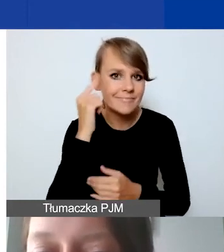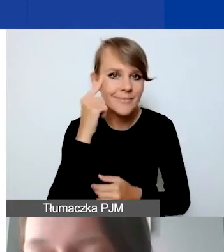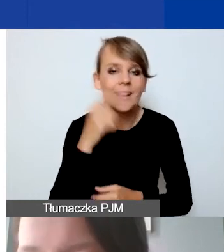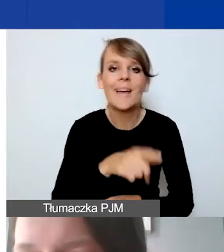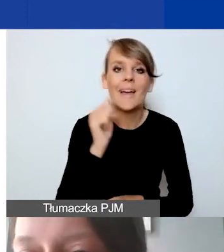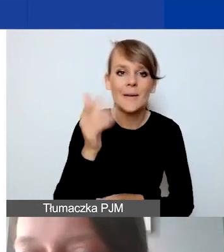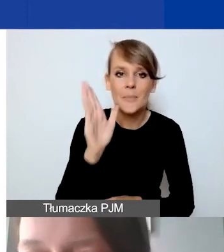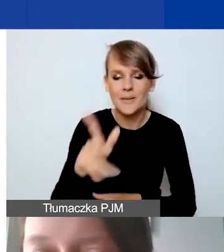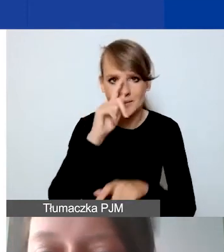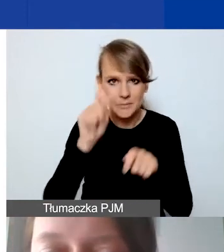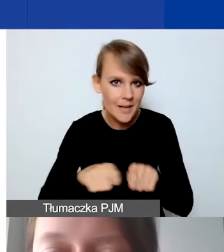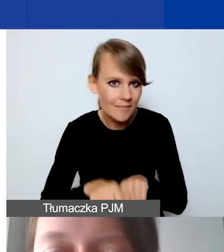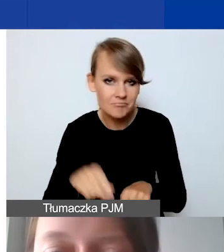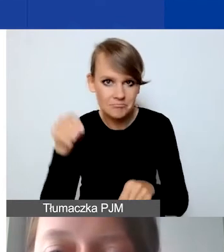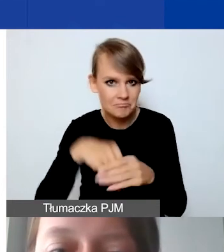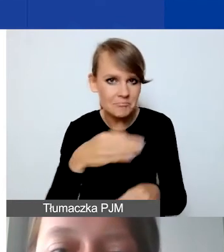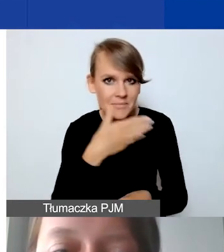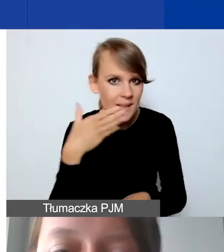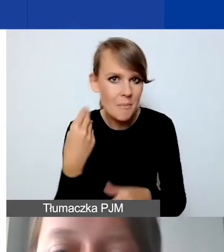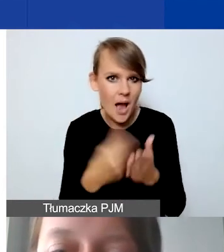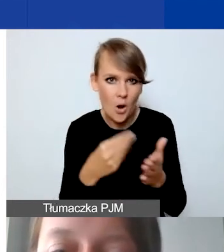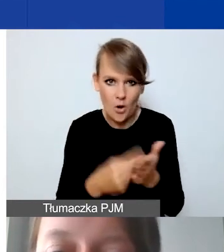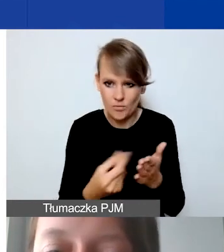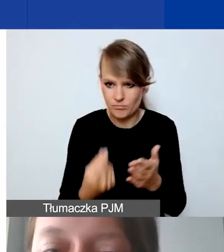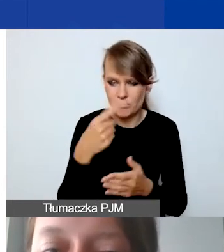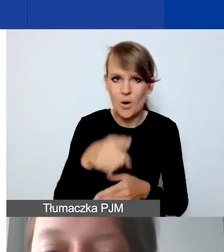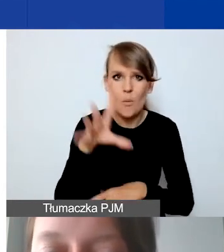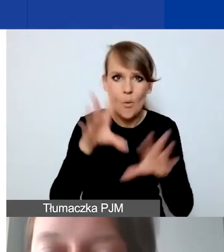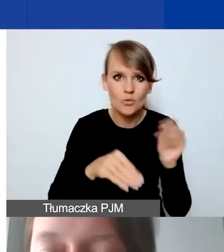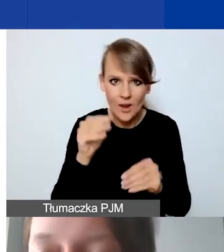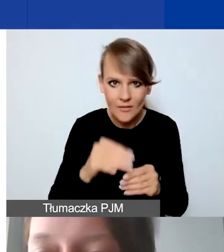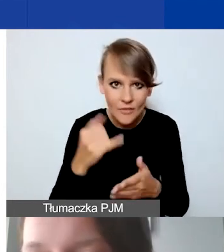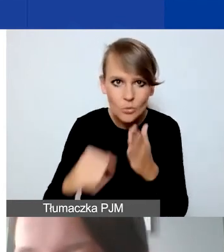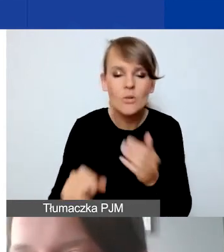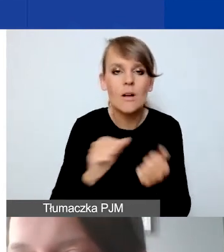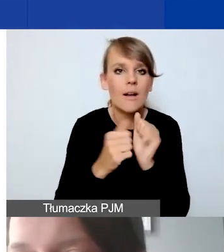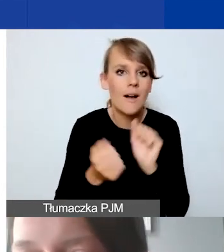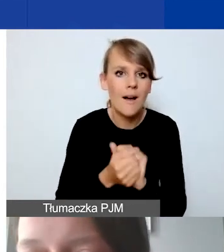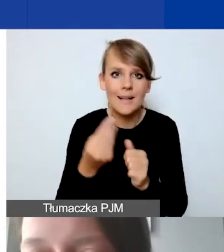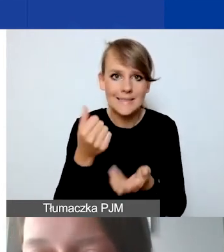czy nie ma kosztów wykluczonych w państwa budżecie. Czy stawki te są racjonalnie szacowane.